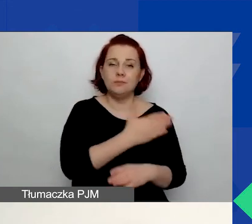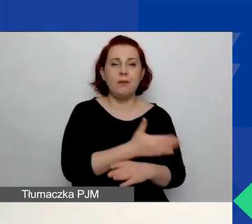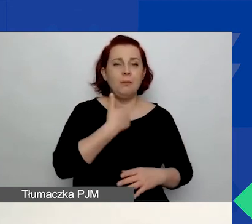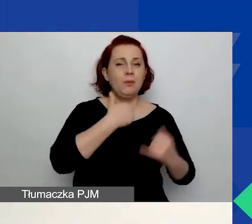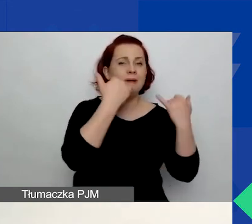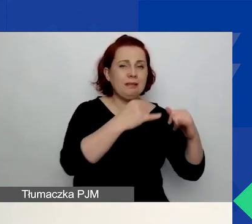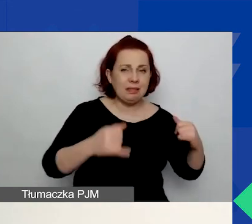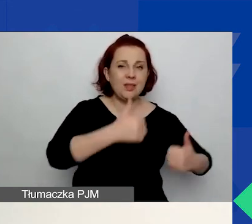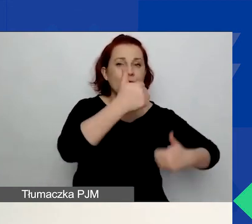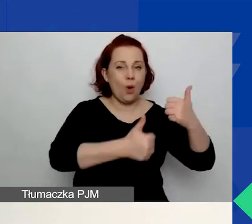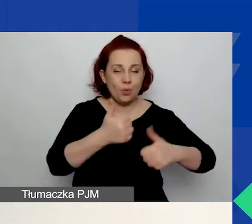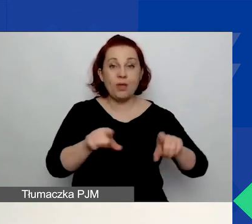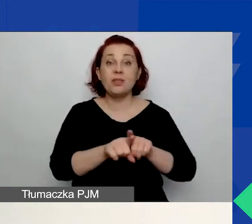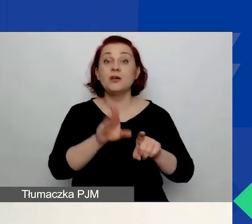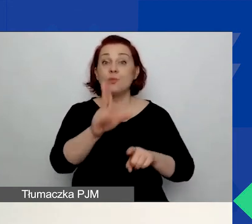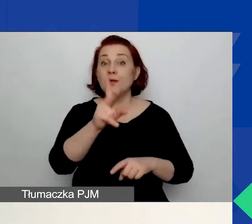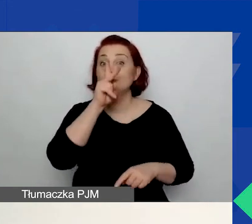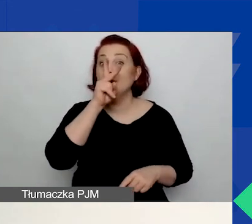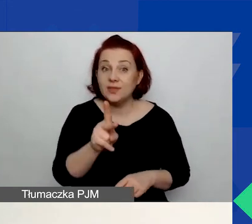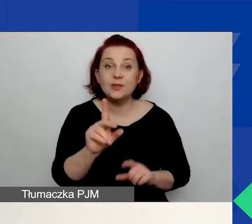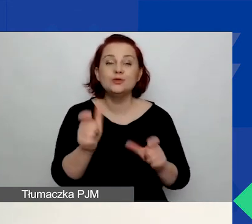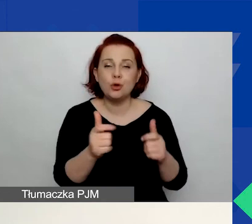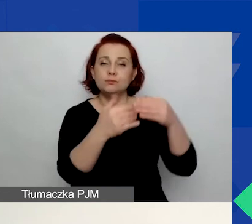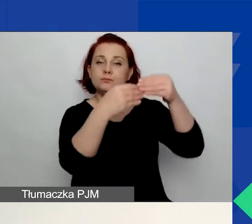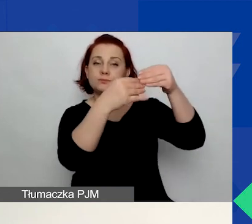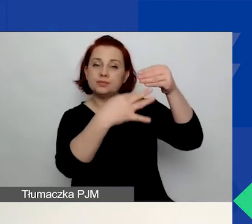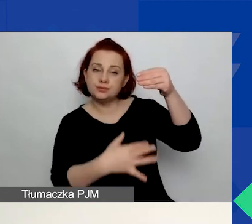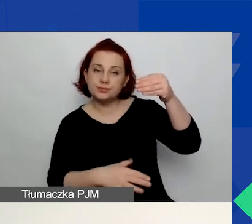będą również widziały wykaz swoich wniosków złożonych